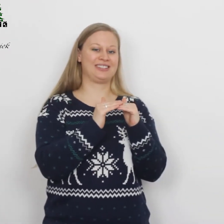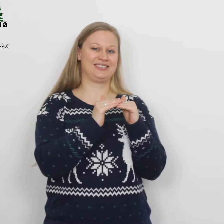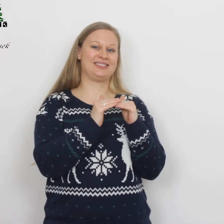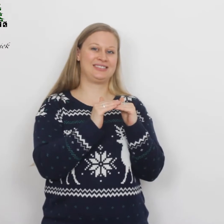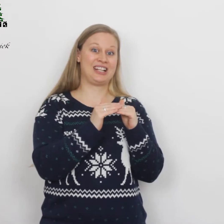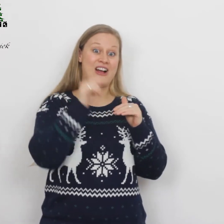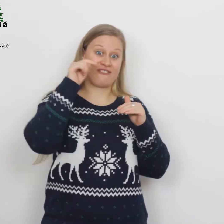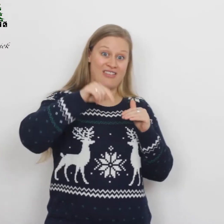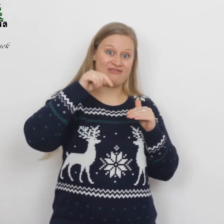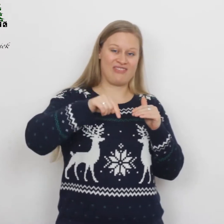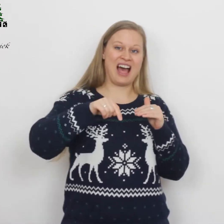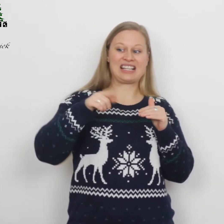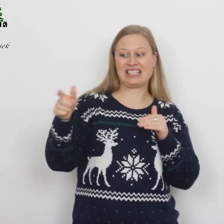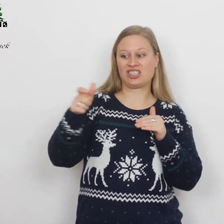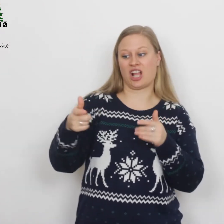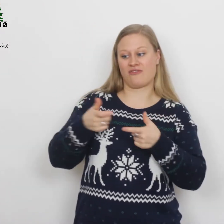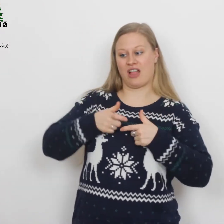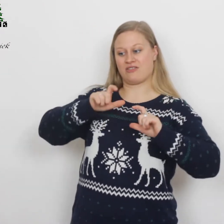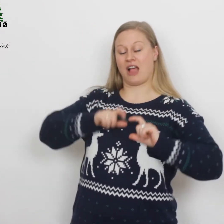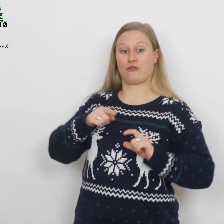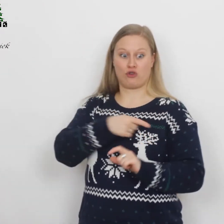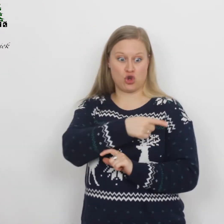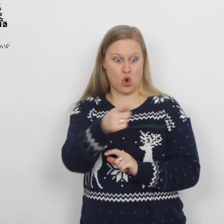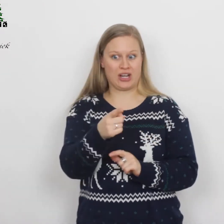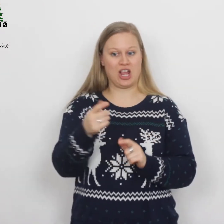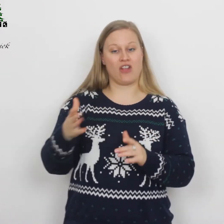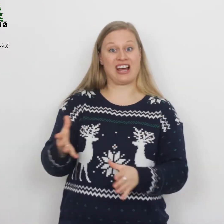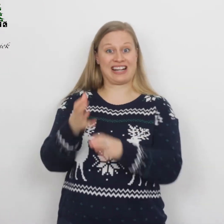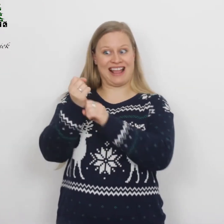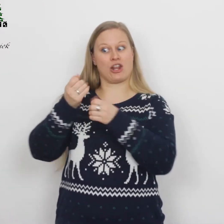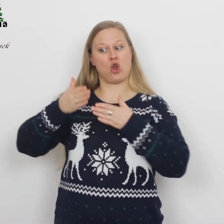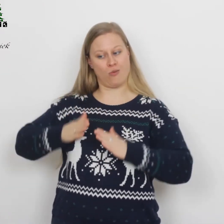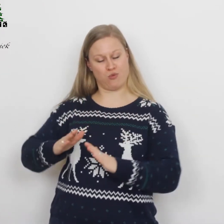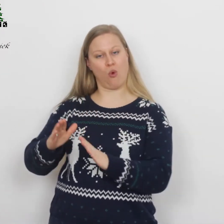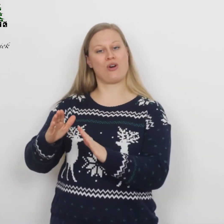Vandaag is in de stad van David voor jullie een Redder geboren.